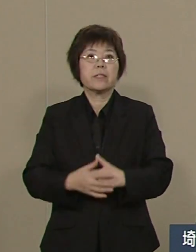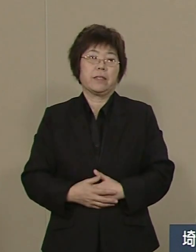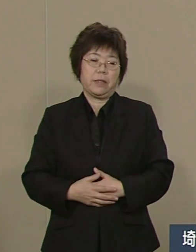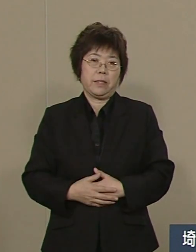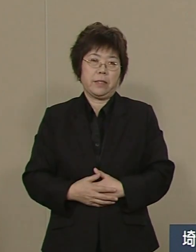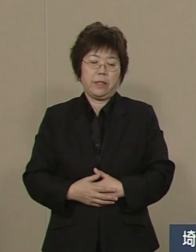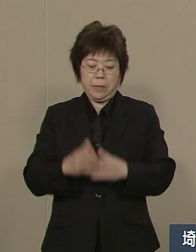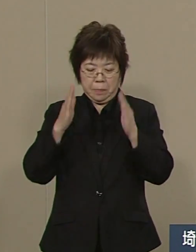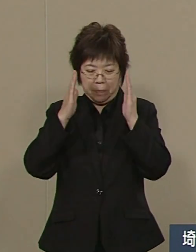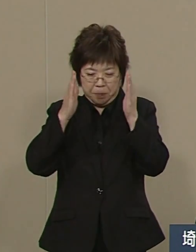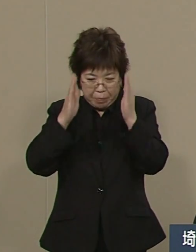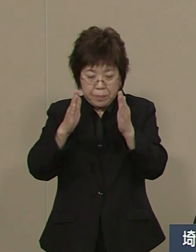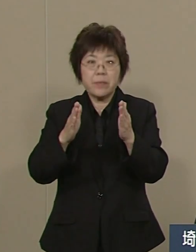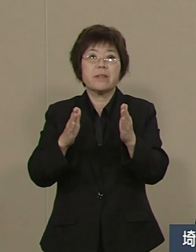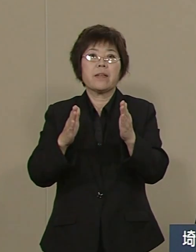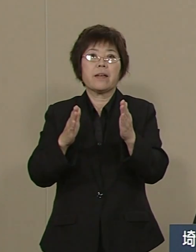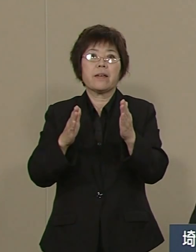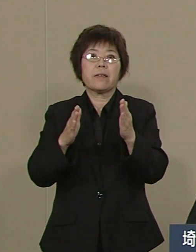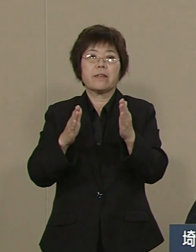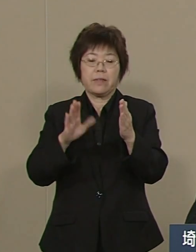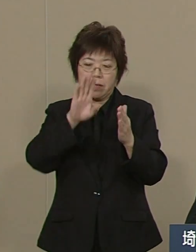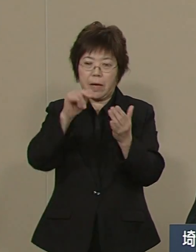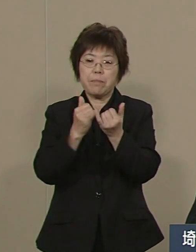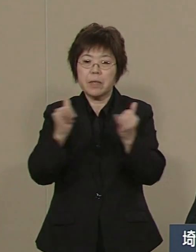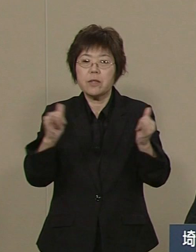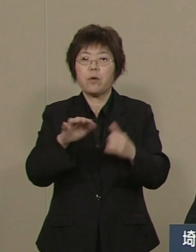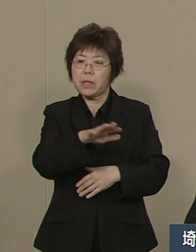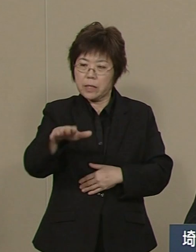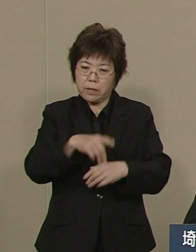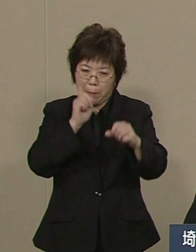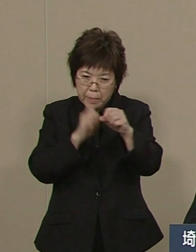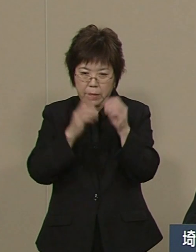全身全霊全力を尽くして 県民のために頑張ってまいります